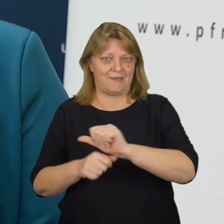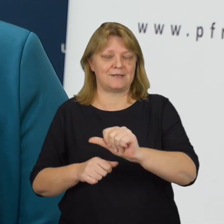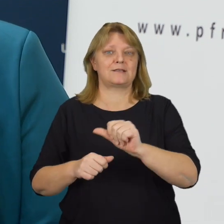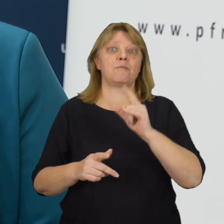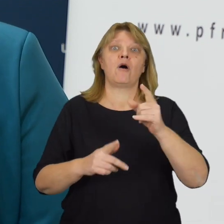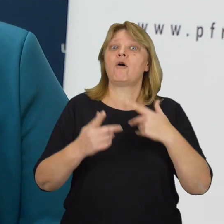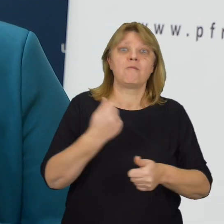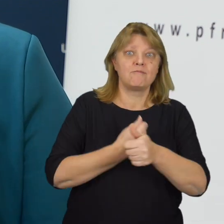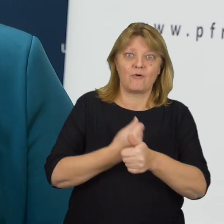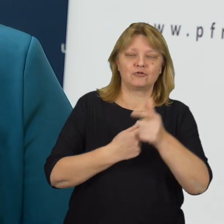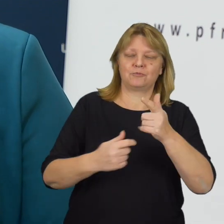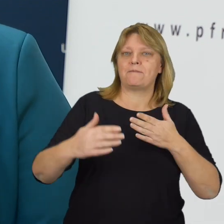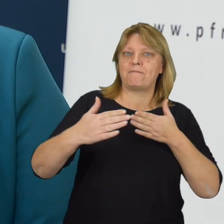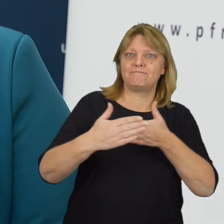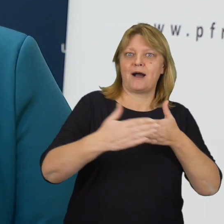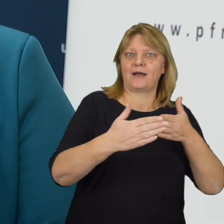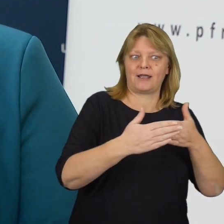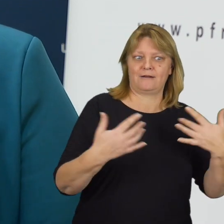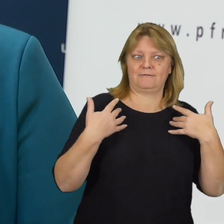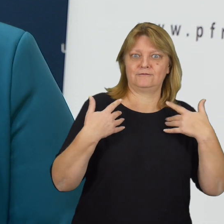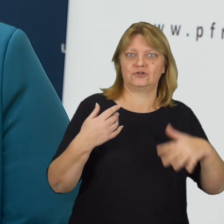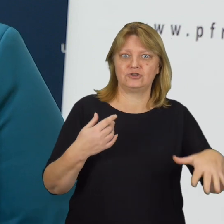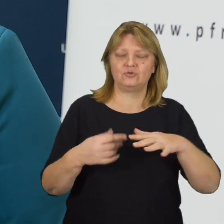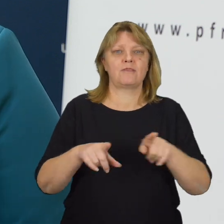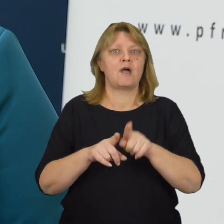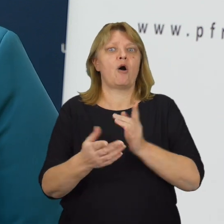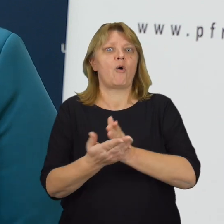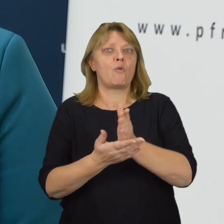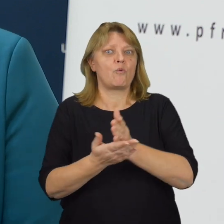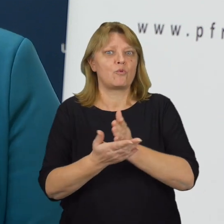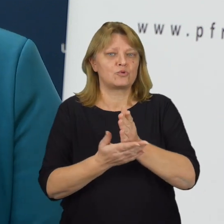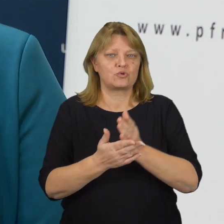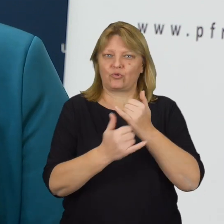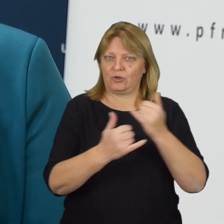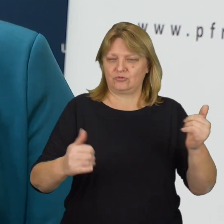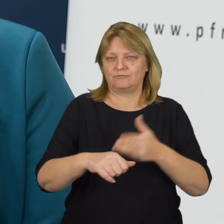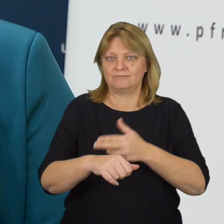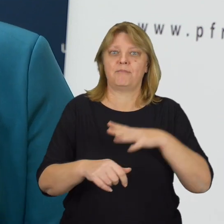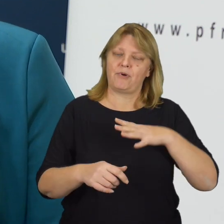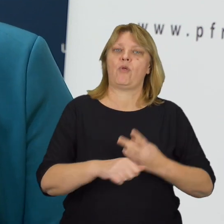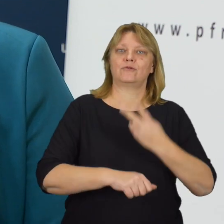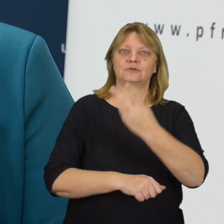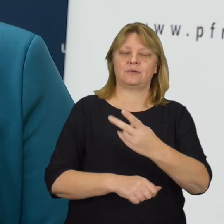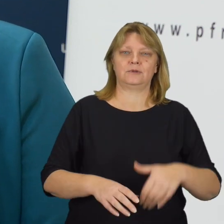po to, aby bariery w otaczającej nas rzeczywistości, aby usługi świadczone przez podmioty publiczne były bardziej dostępne.